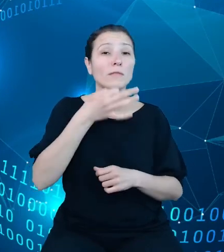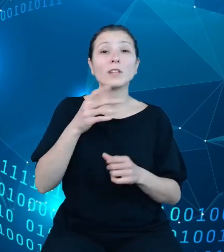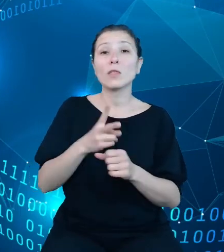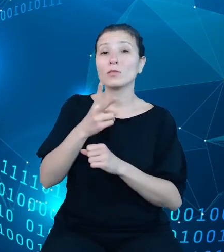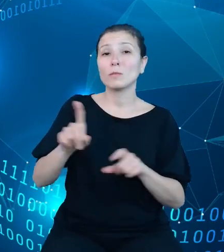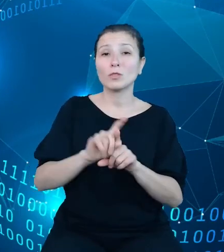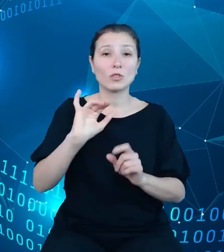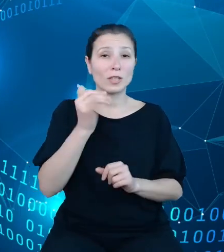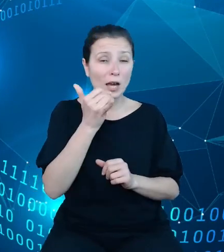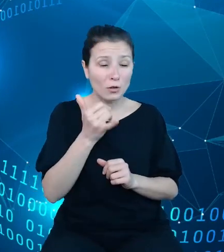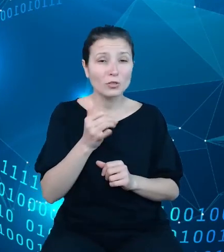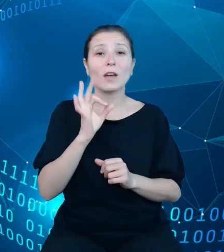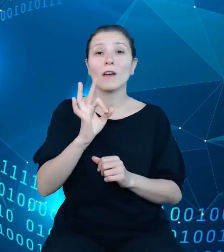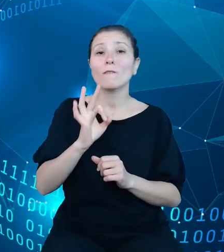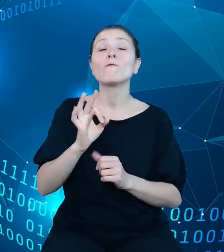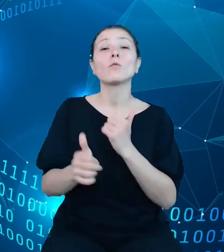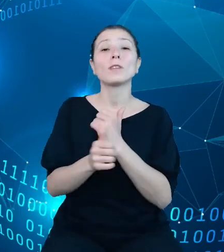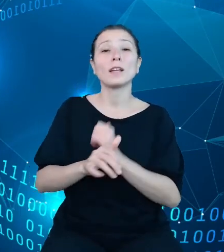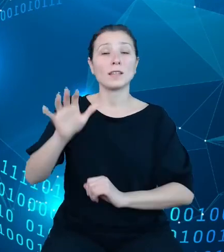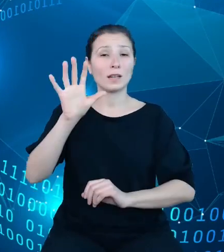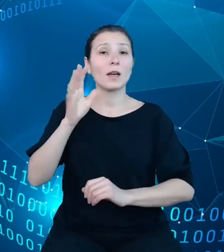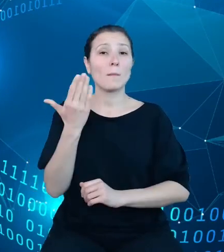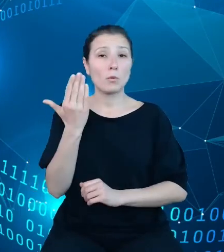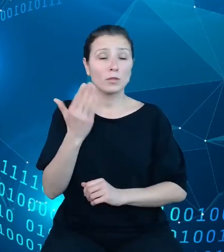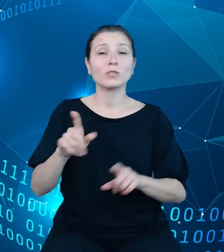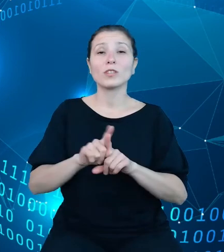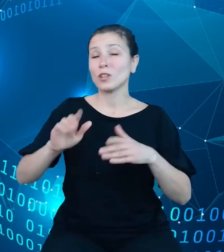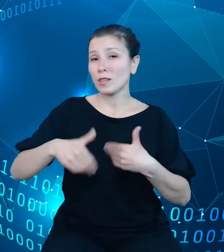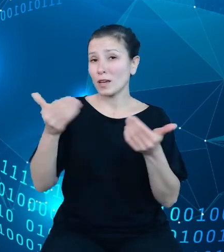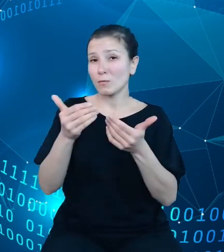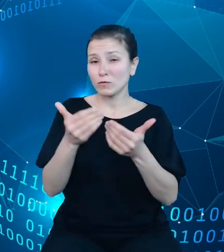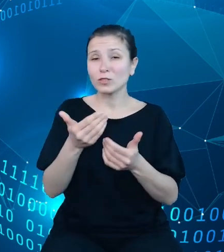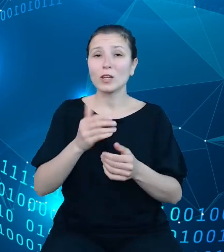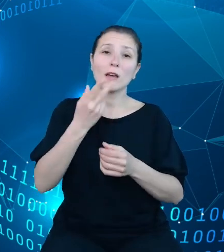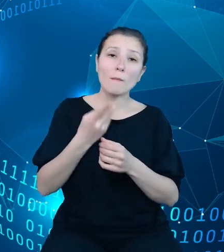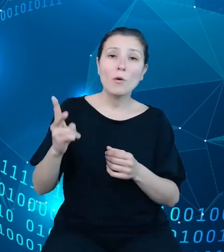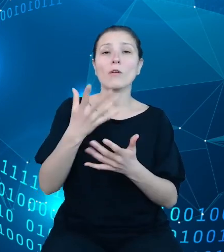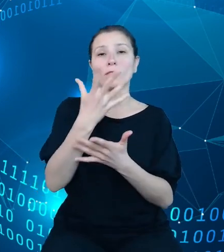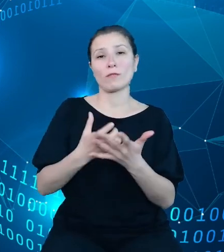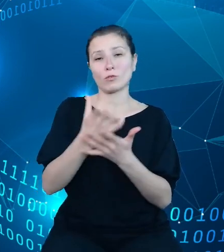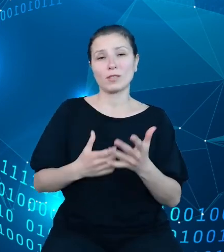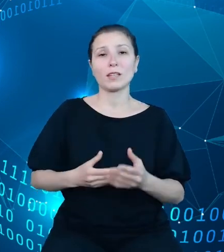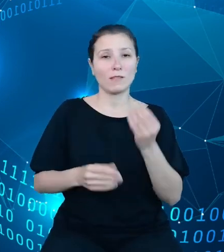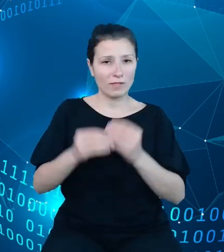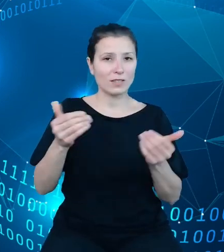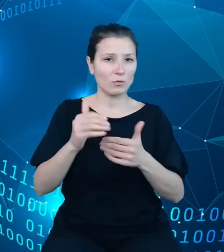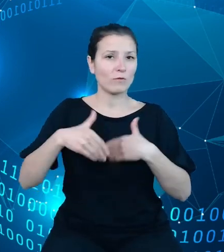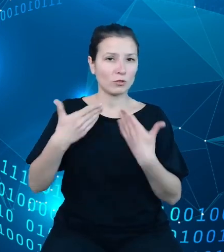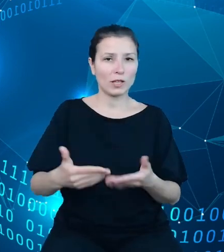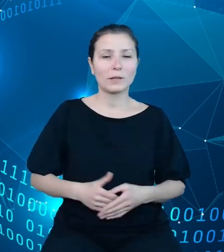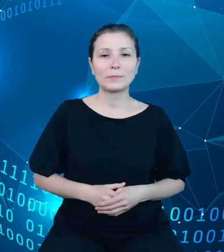oraz zwiększa możliwości ich ponownego wykorzystania. Zanim jednak przejdę do